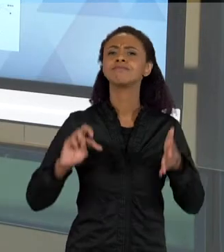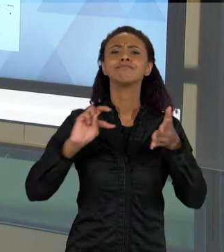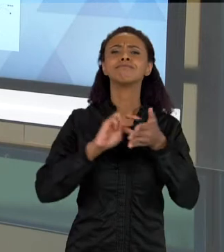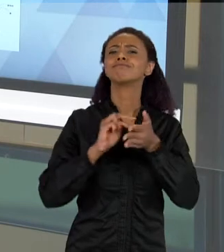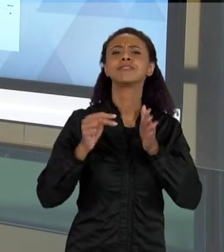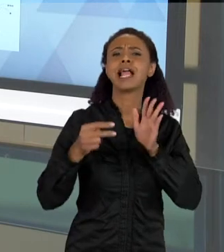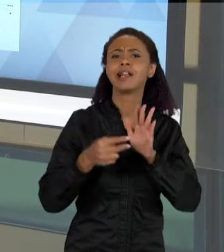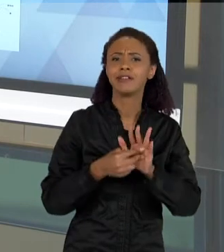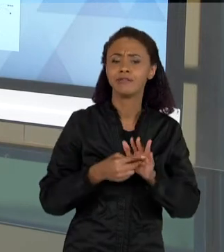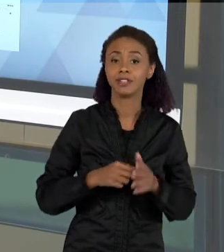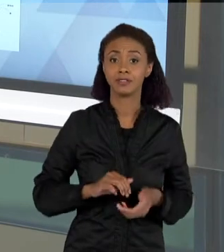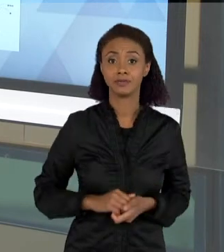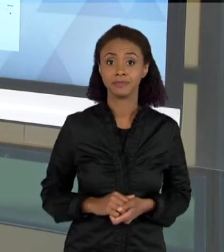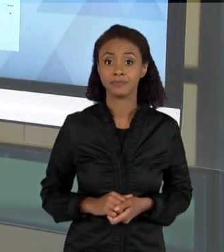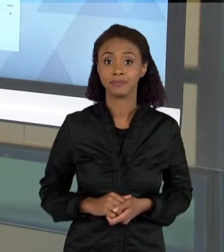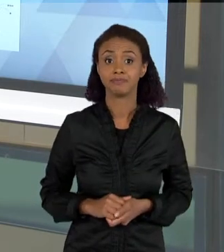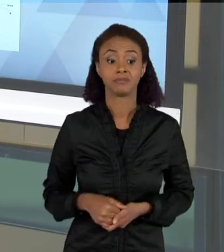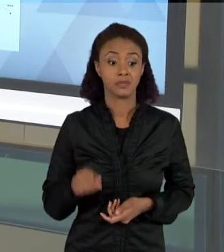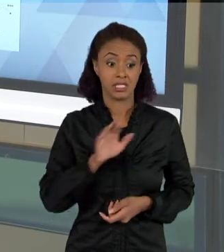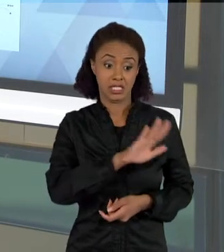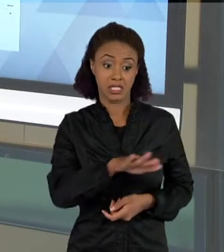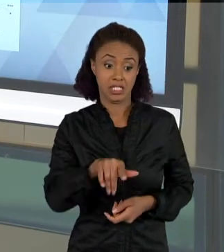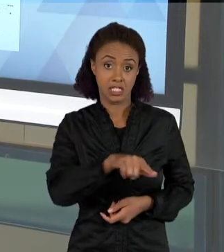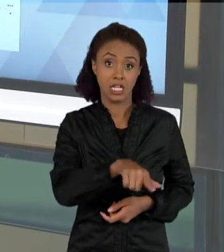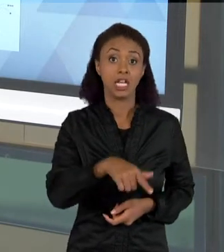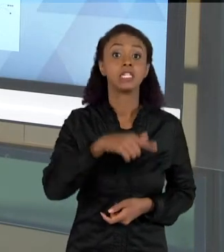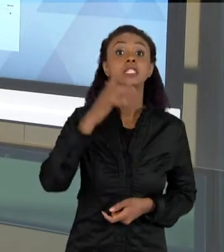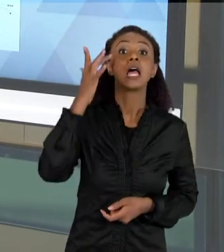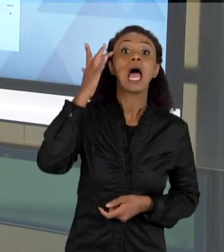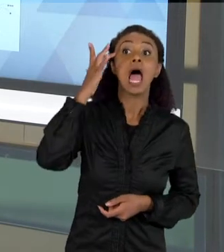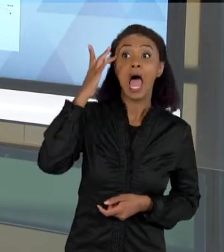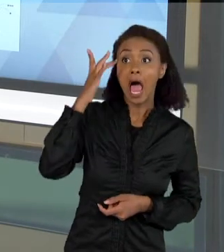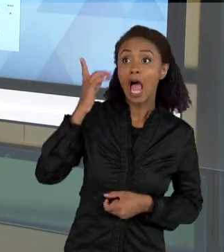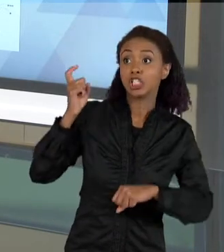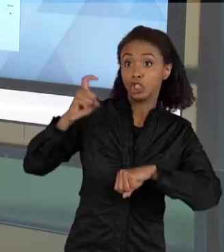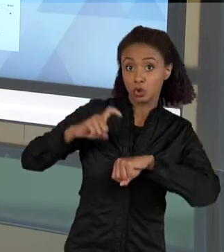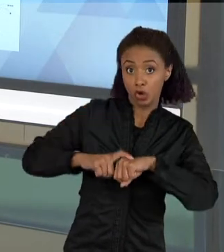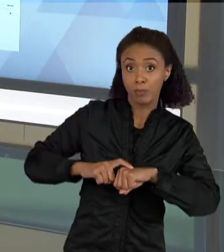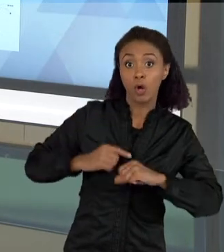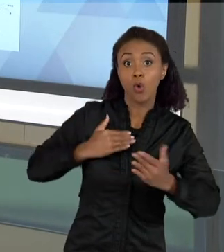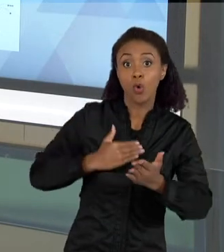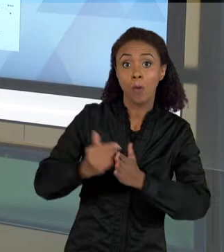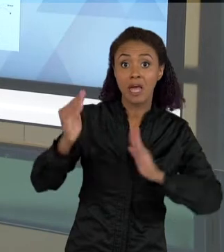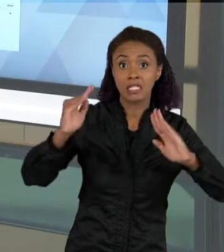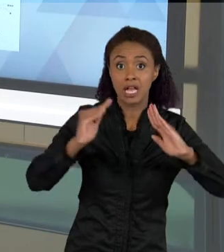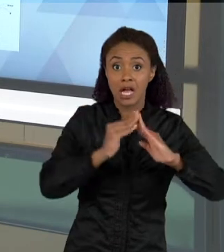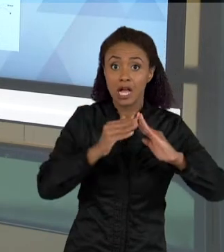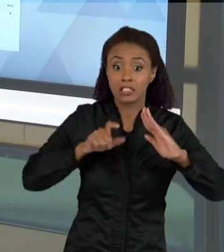ACHAM QUE OS ESCORPIÕES APARECEM NAS CASAS PORQUE SÃO LUGARES ABAFADOS,